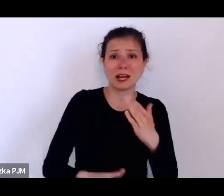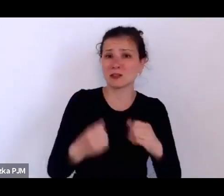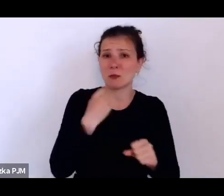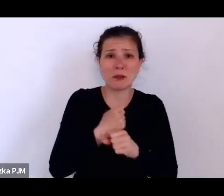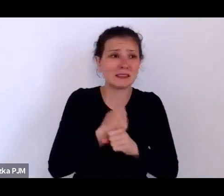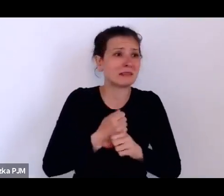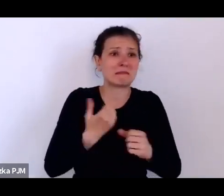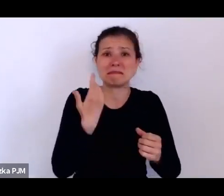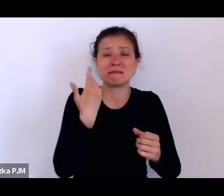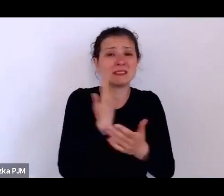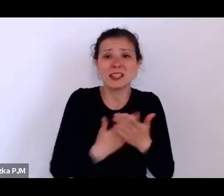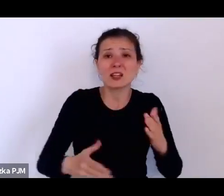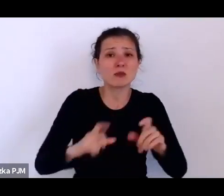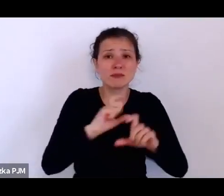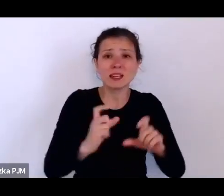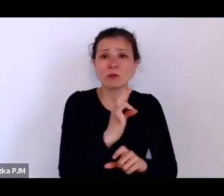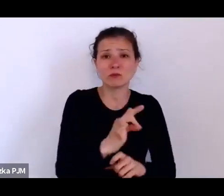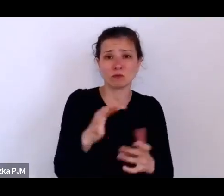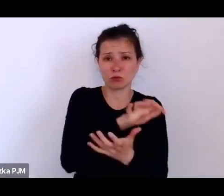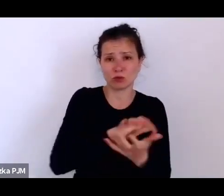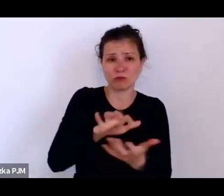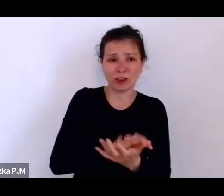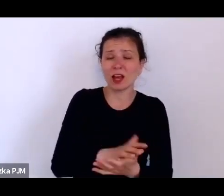To Stowarzyszenie dawało im rodzaj takiego zabezpieczenia